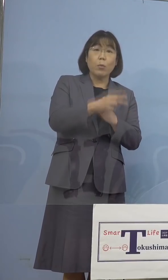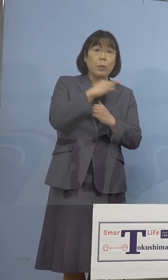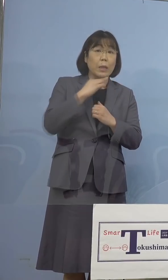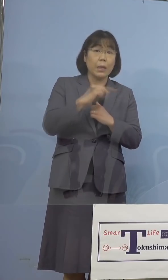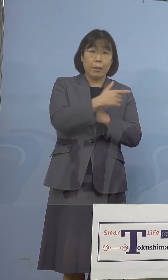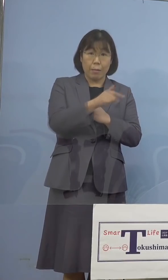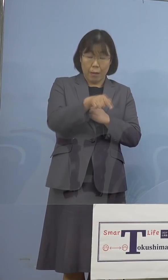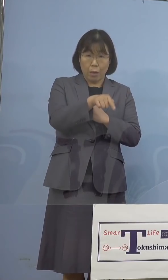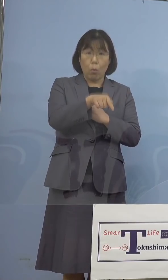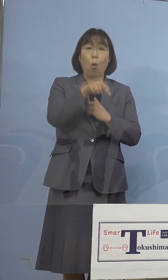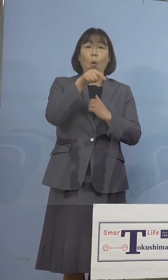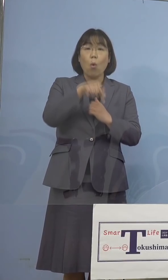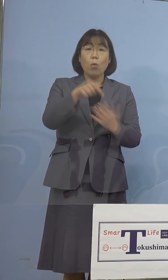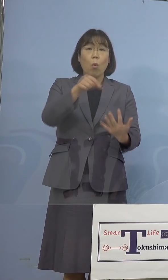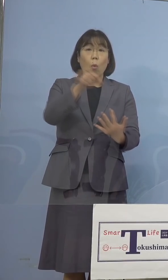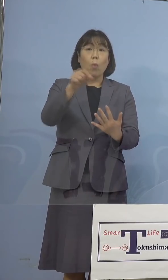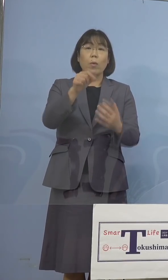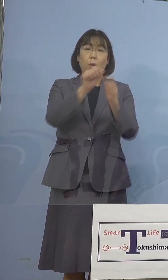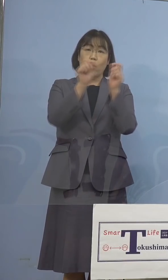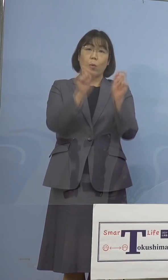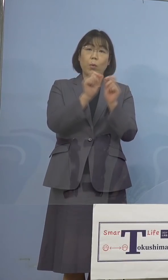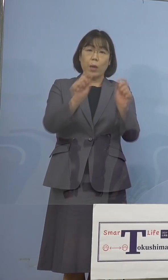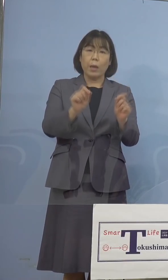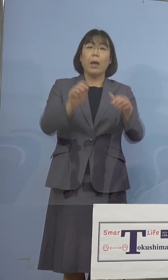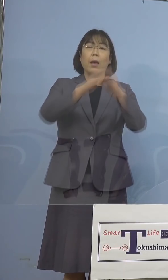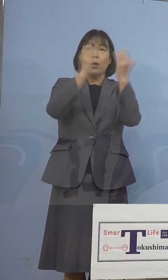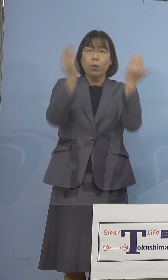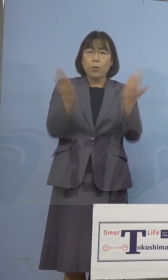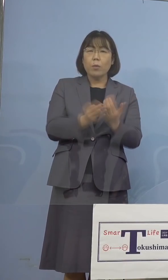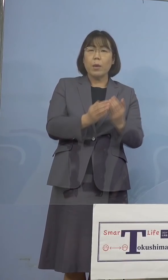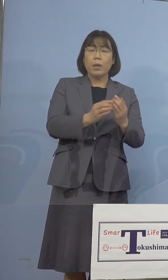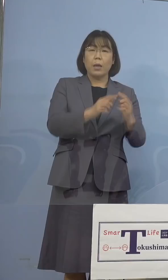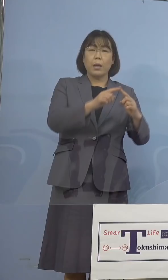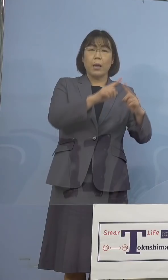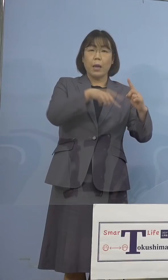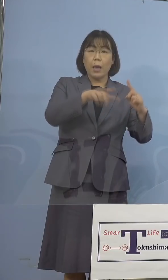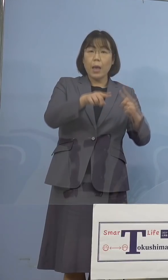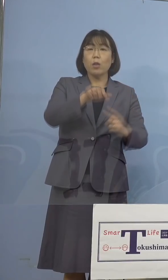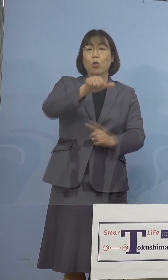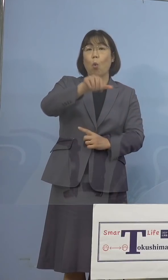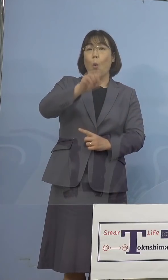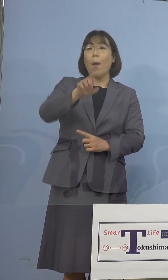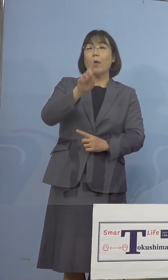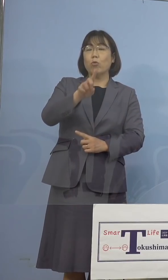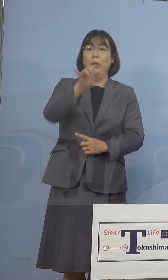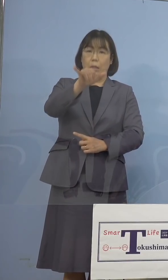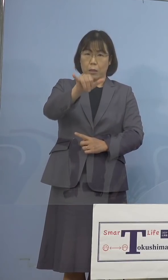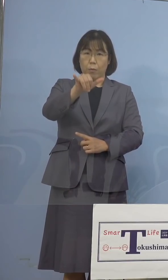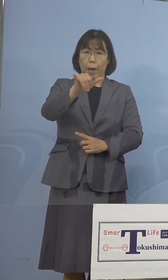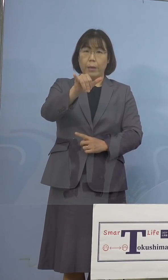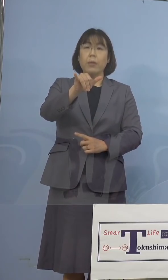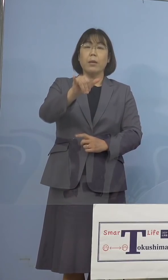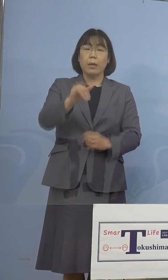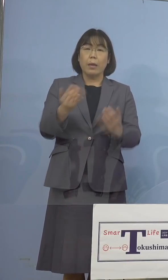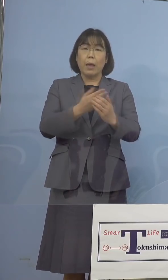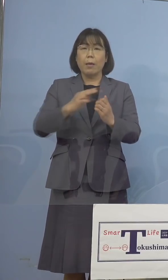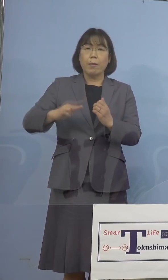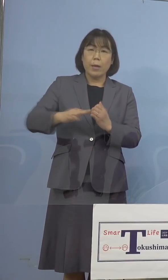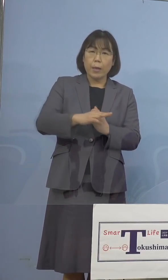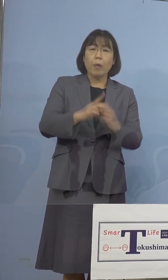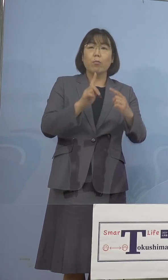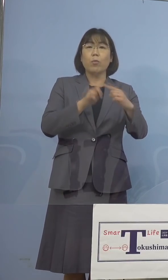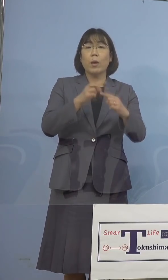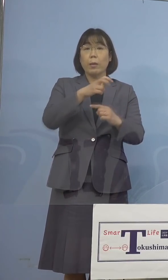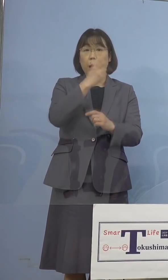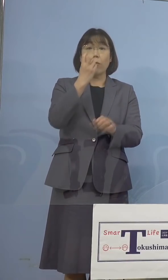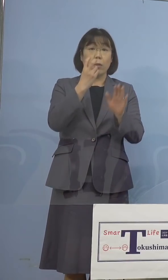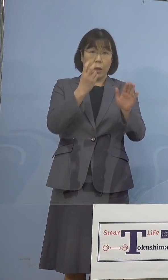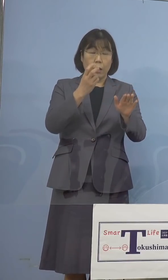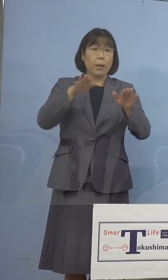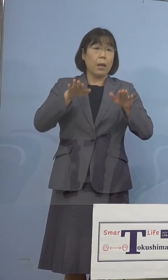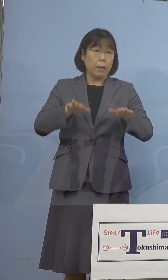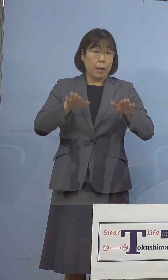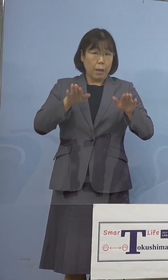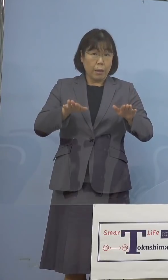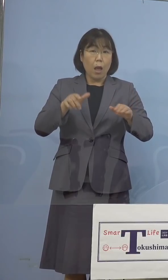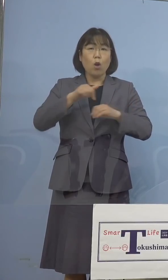検査では全てがN501Y変異株陽性と 確認をされたため、現時点での本県への